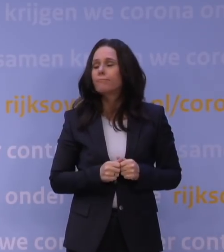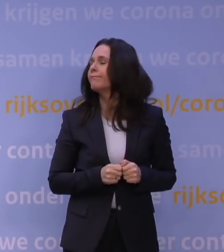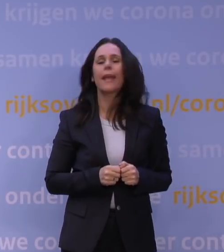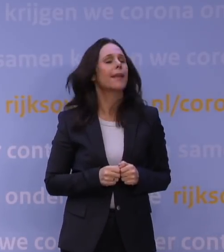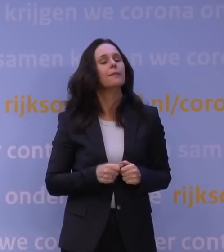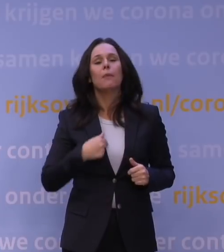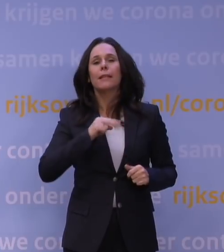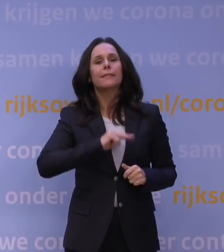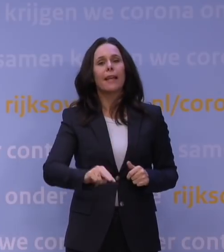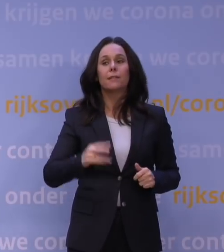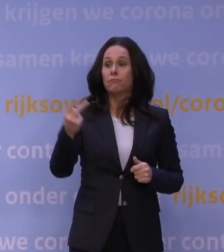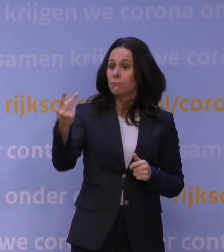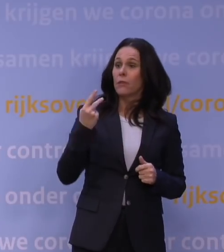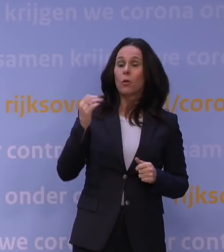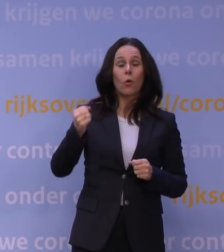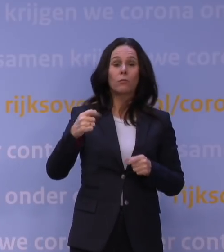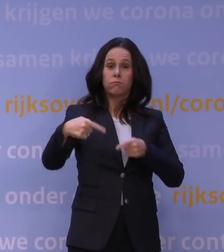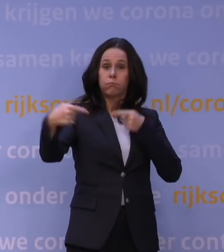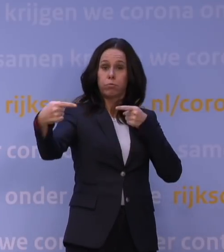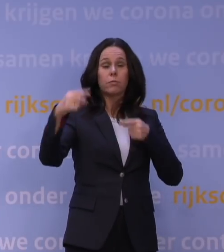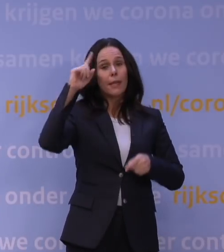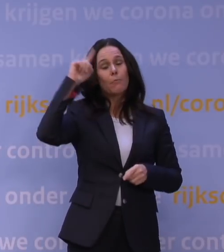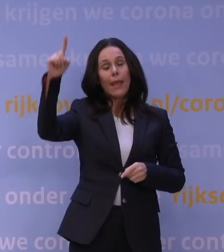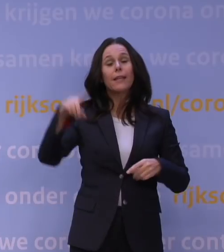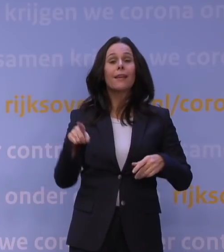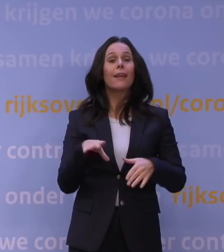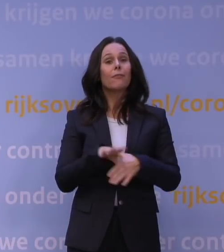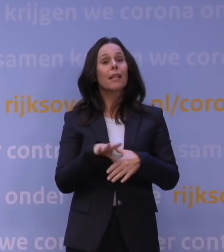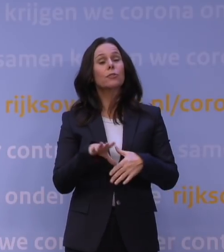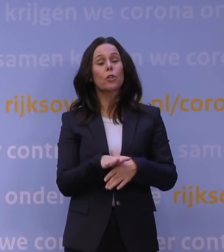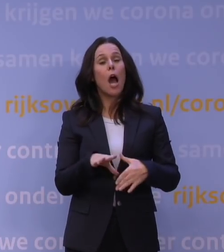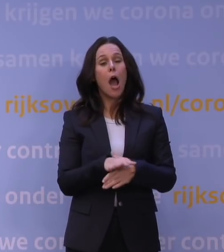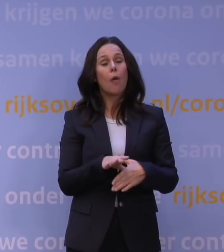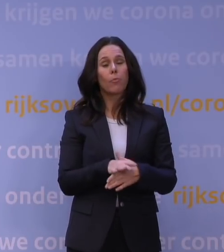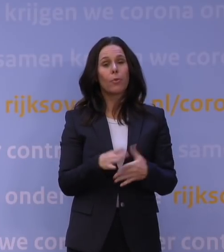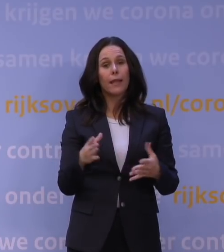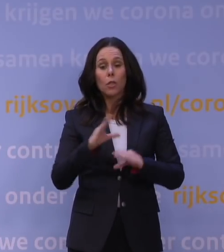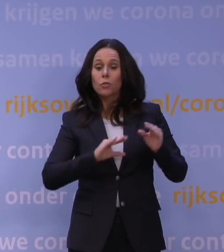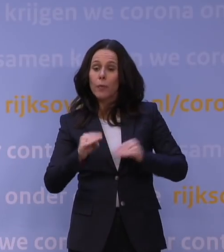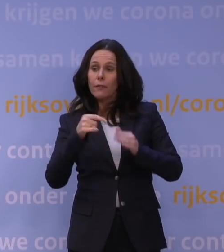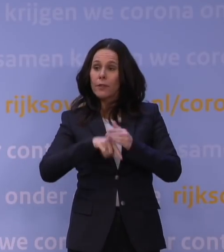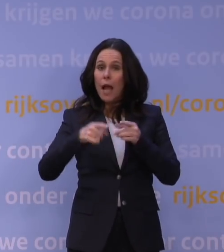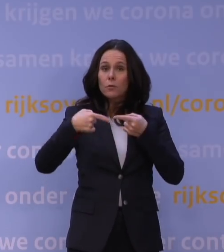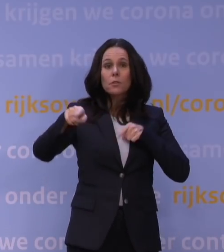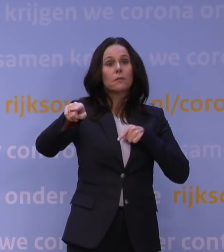Maar dat mag, wij kunnen daarover van mening verschillen in vriendschap, en vanuit respect vanuit onze verschillende rollen.